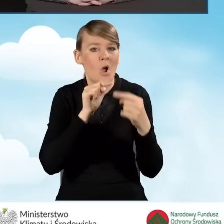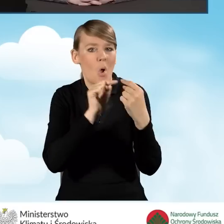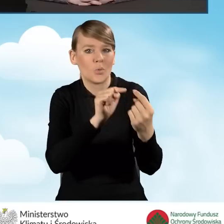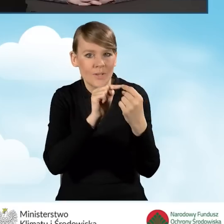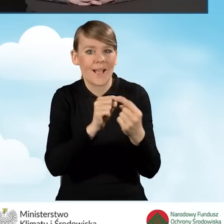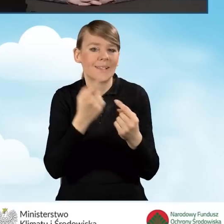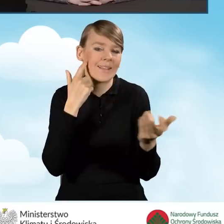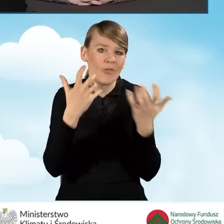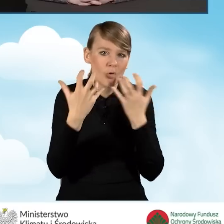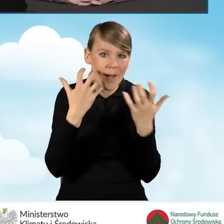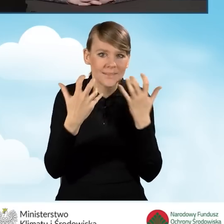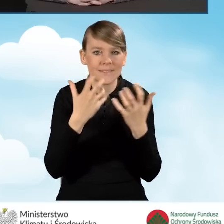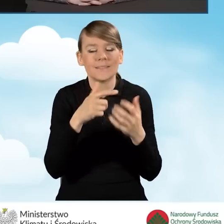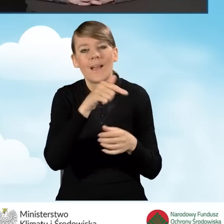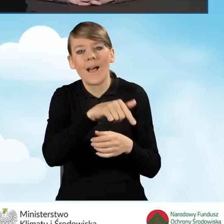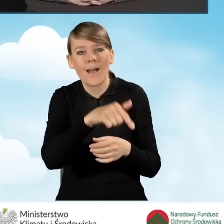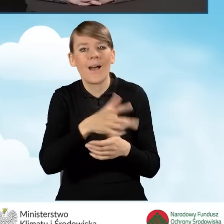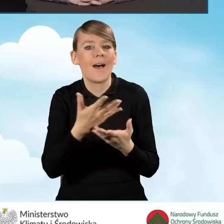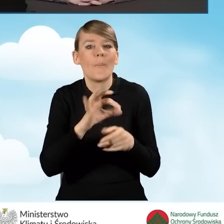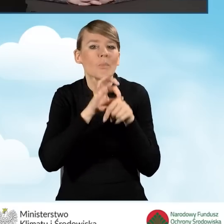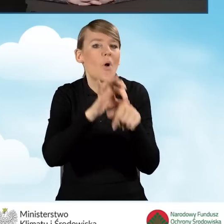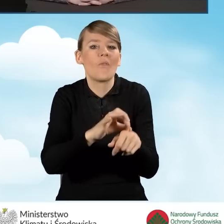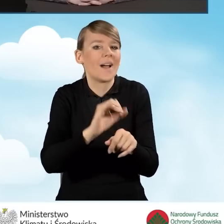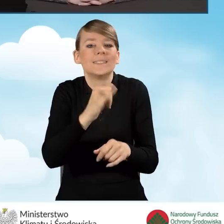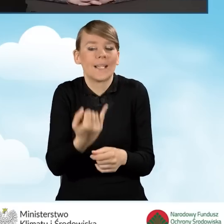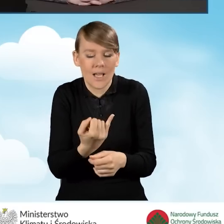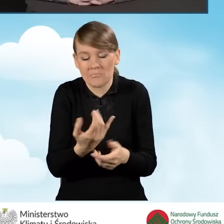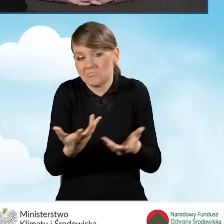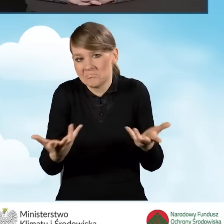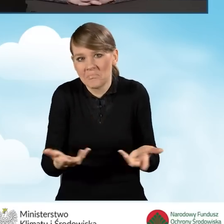Punkt może być prowadzony przez pracowników gminnych.